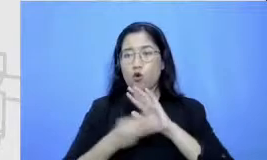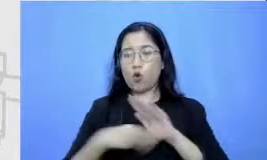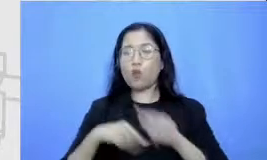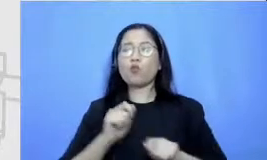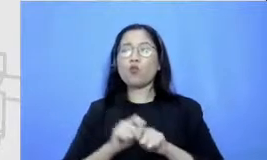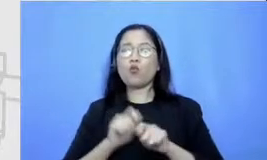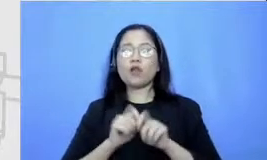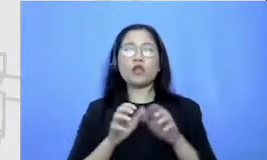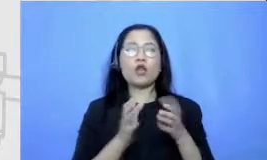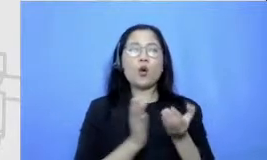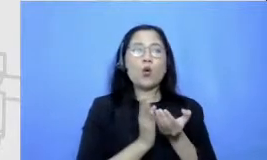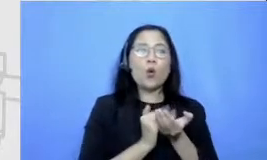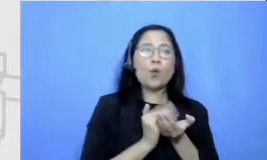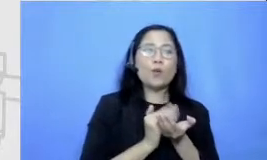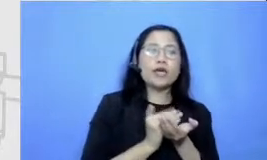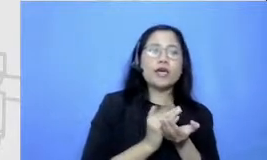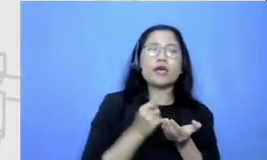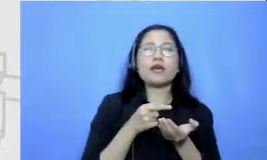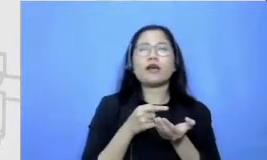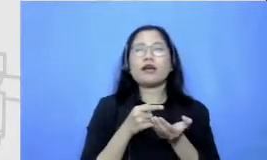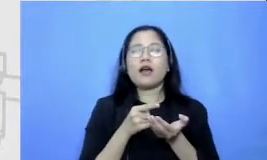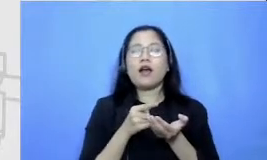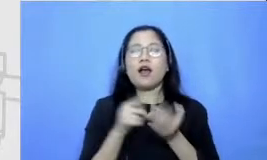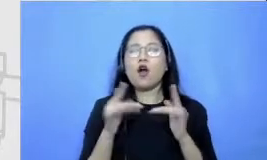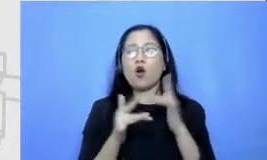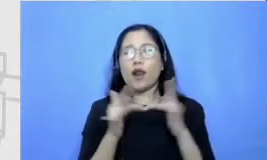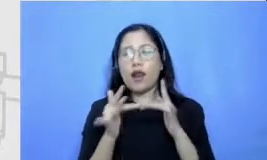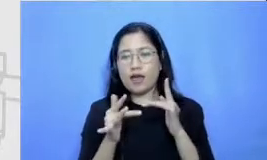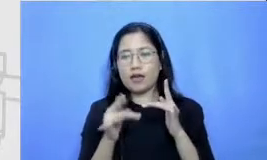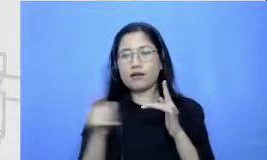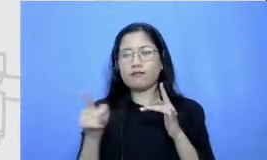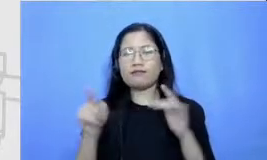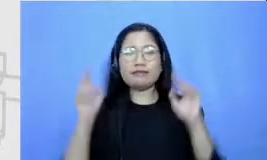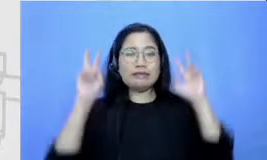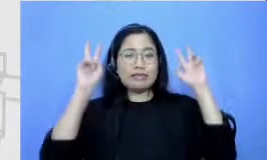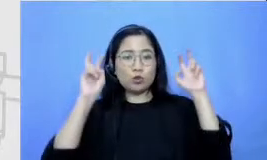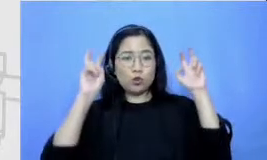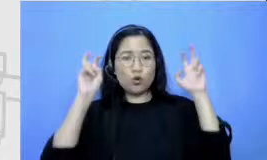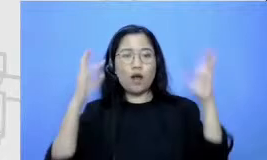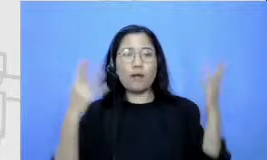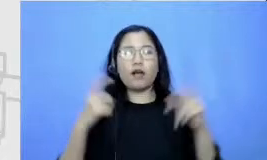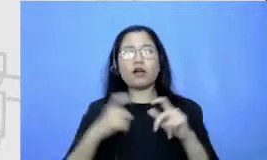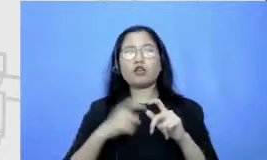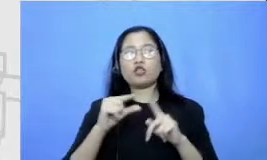komiknya bisanya ceritanya tentang superhero baby di sini Bapak dan Ibu bisa lihat di sebelah kiri